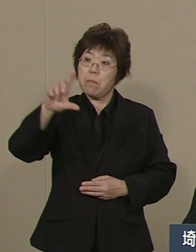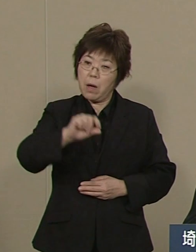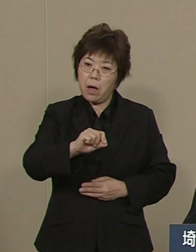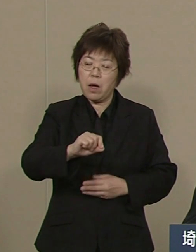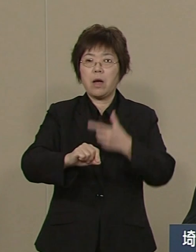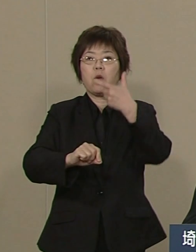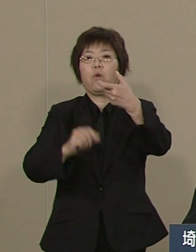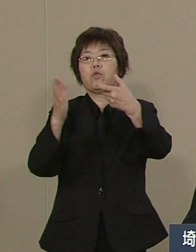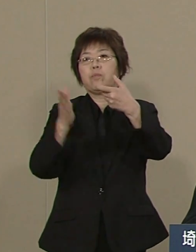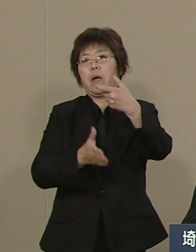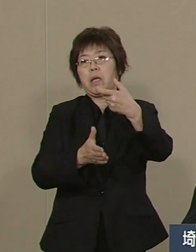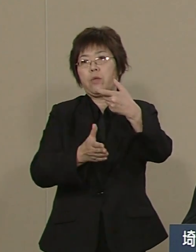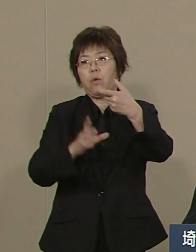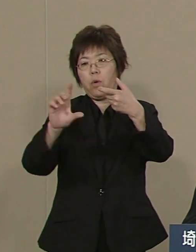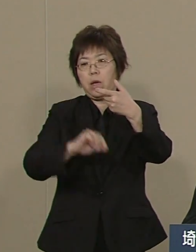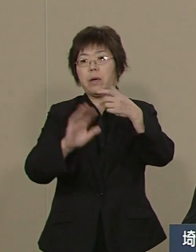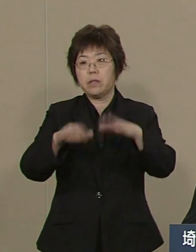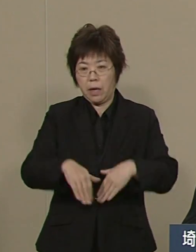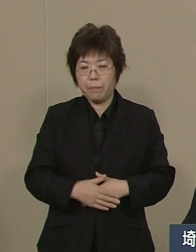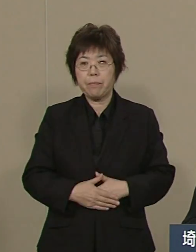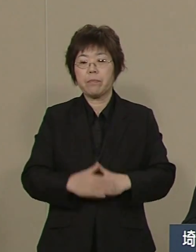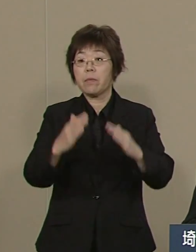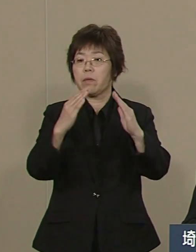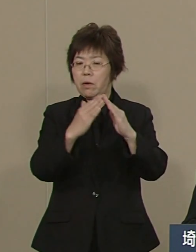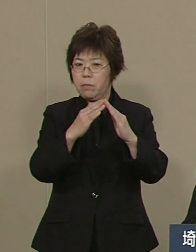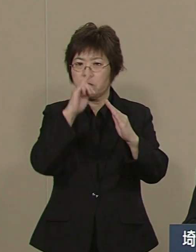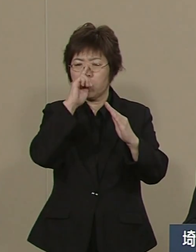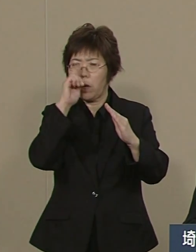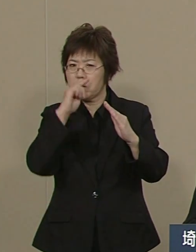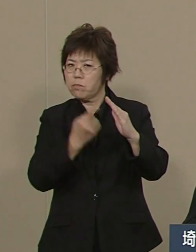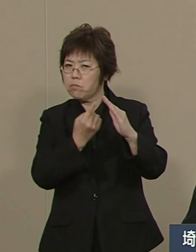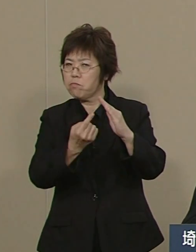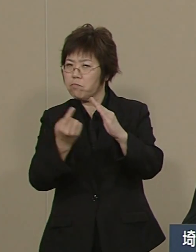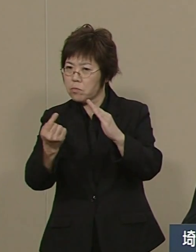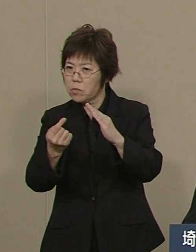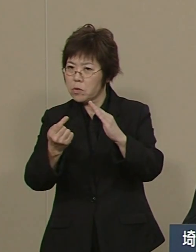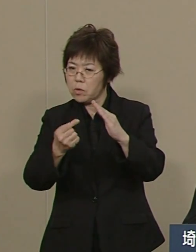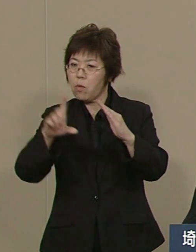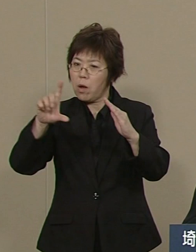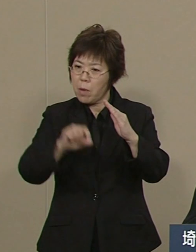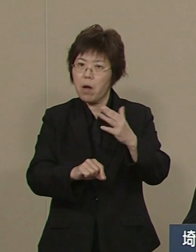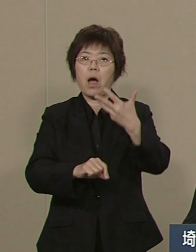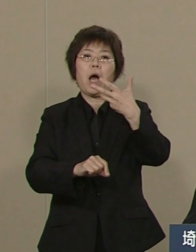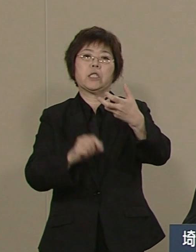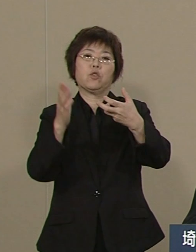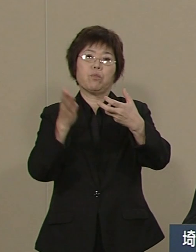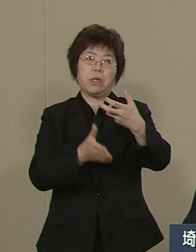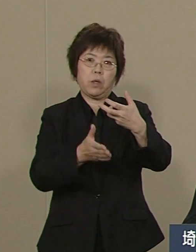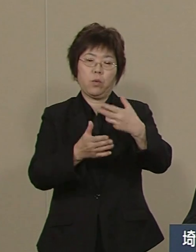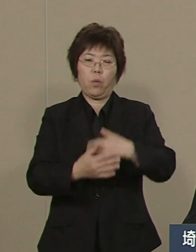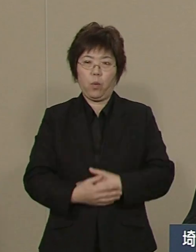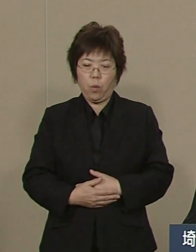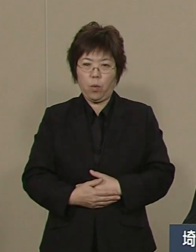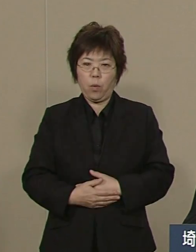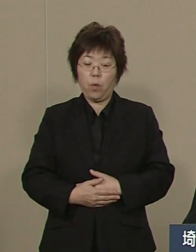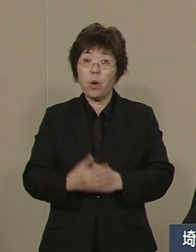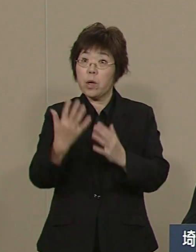何と 住宅侵入盗に至っては 80％近く減りました 緑と川の再生にも 努めてまいりました